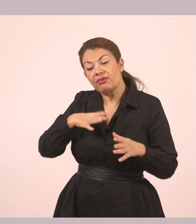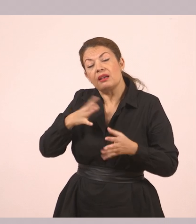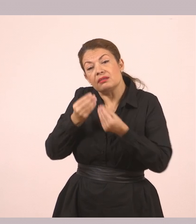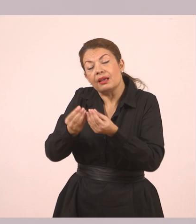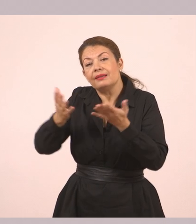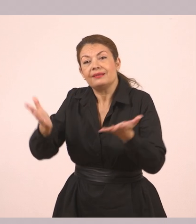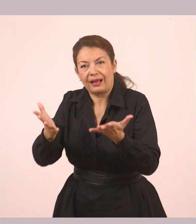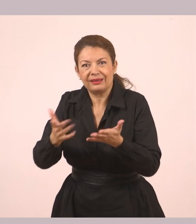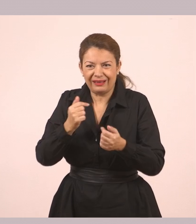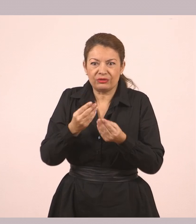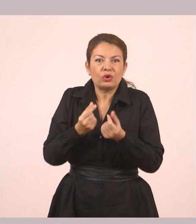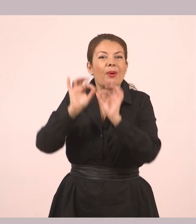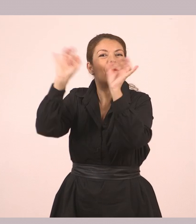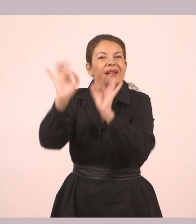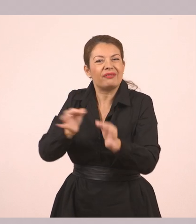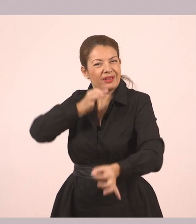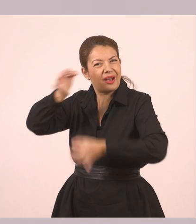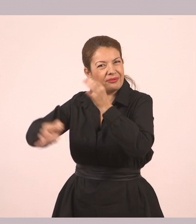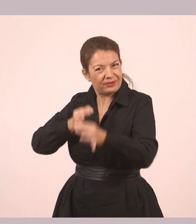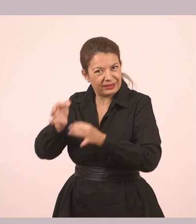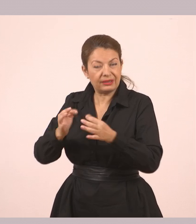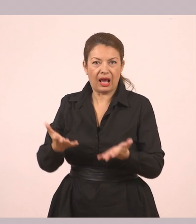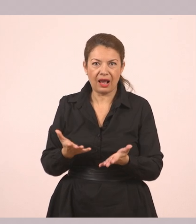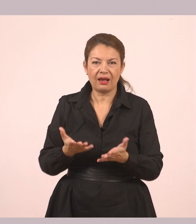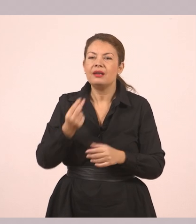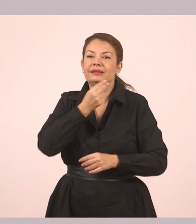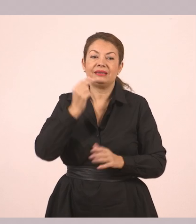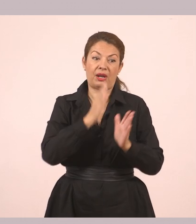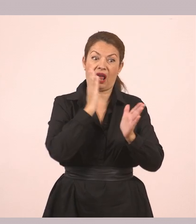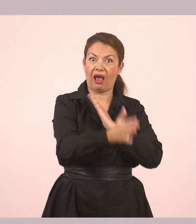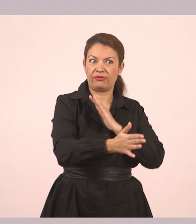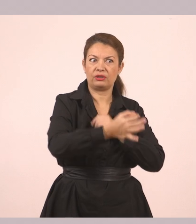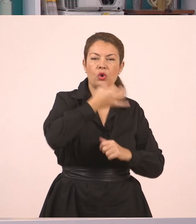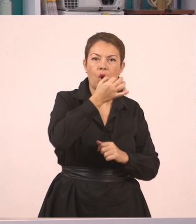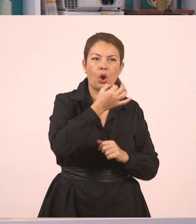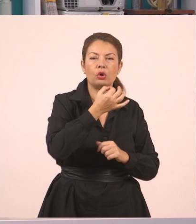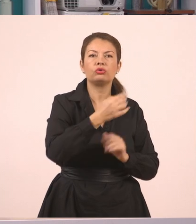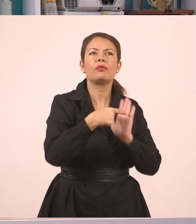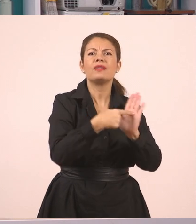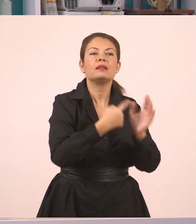Στον ευθύ λόγο τα λόγια των παιδιών είναι ακριβώς όπως τα είπαν, χωρίς αλλαγές όπως είπαμε και πριν.